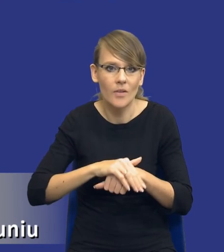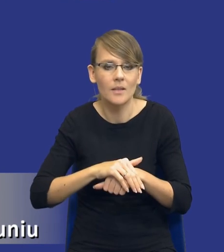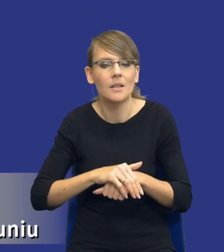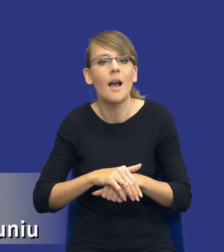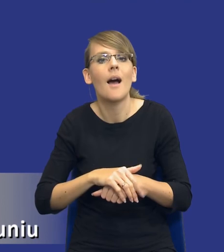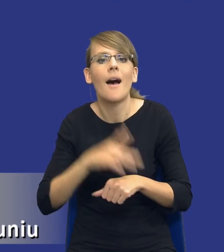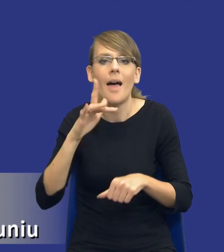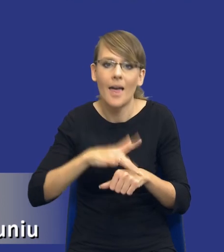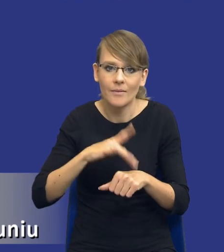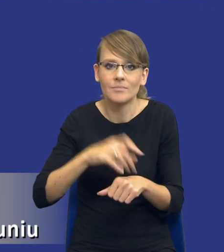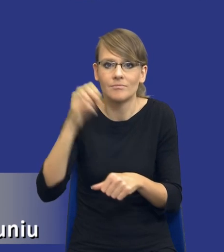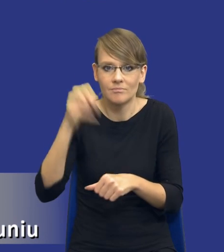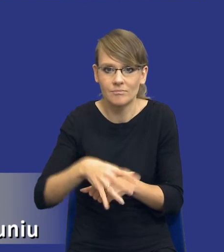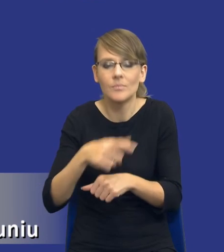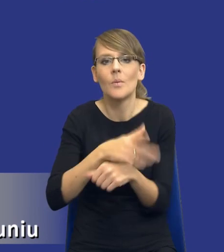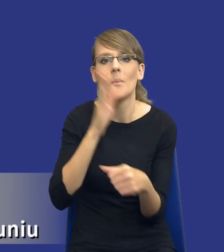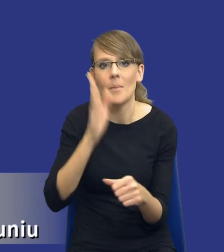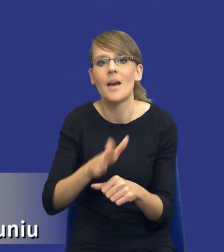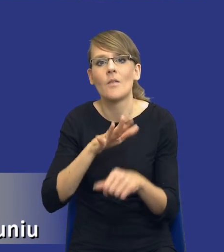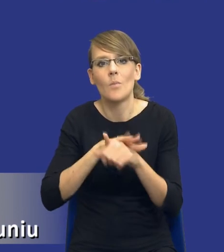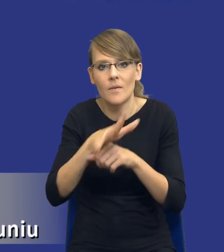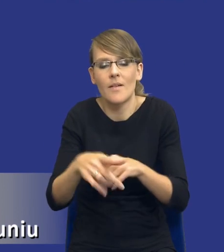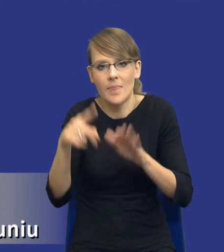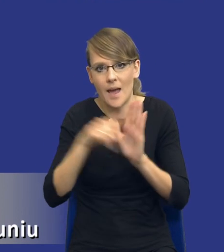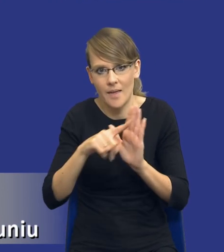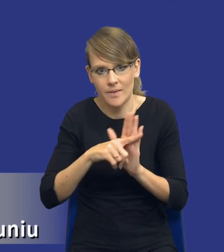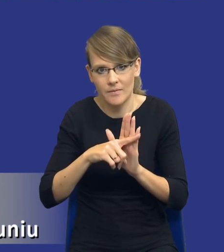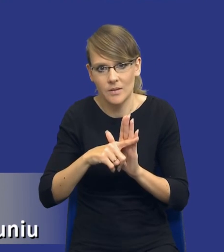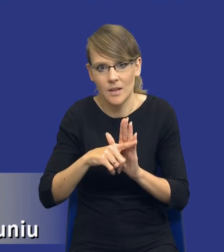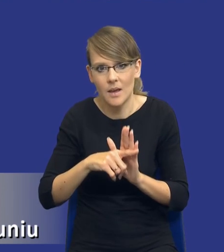zarówno będą wpływały negatywnie na zaspokojenie tych potrzeb zakupowych